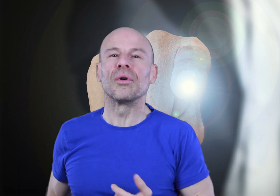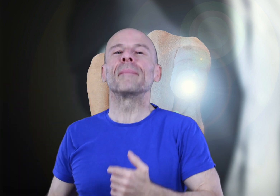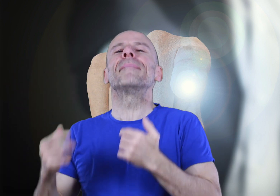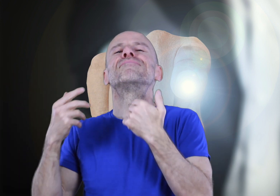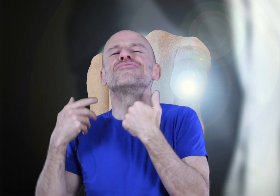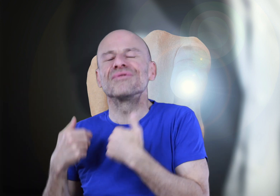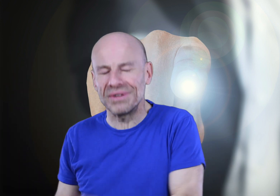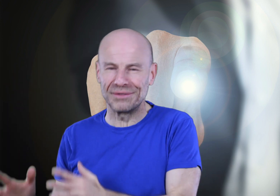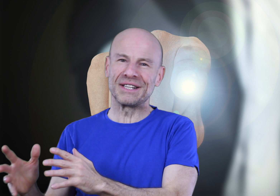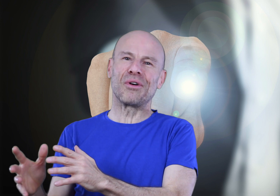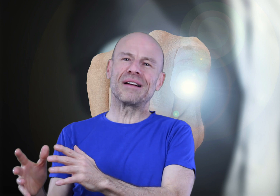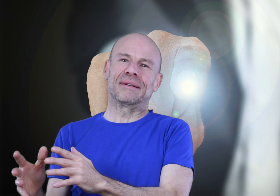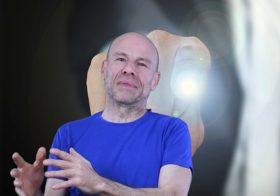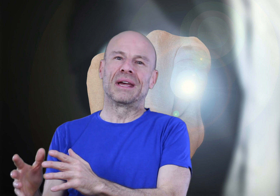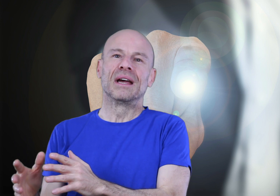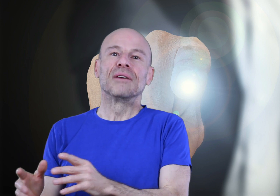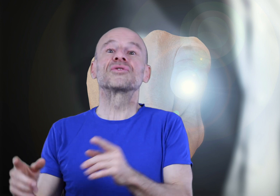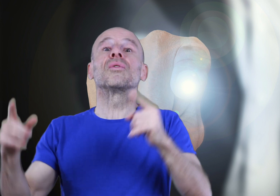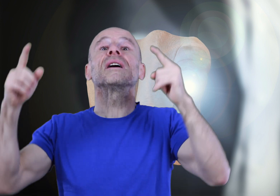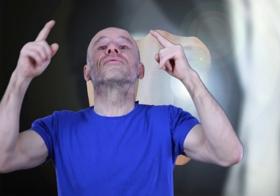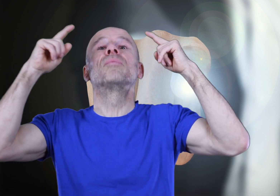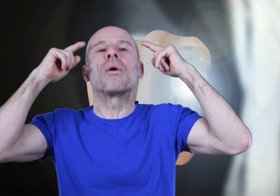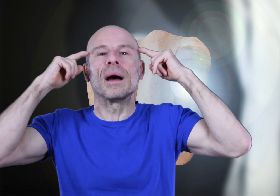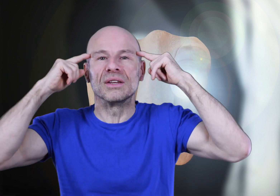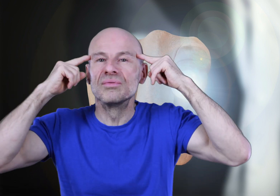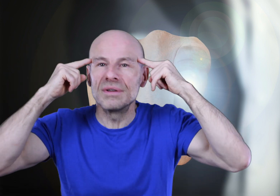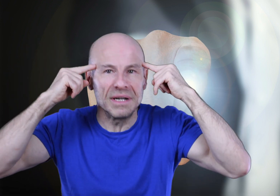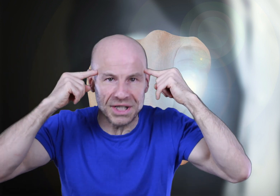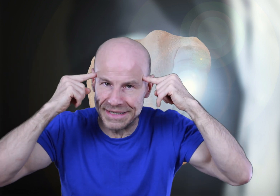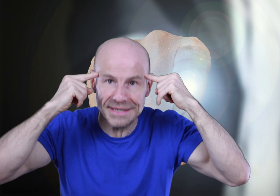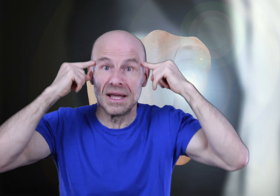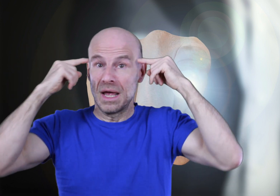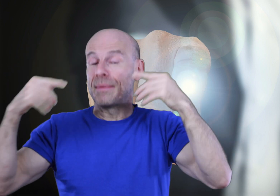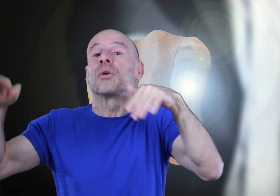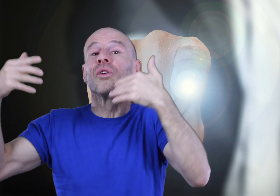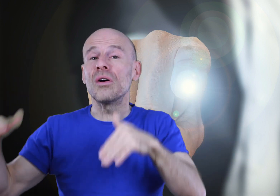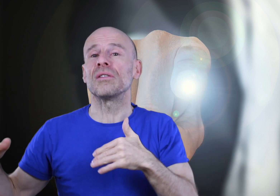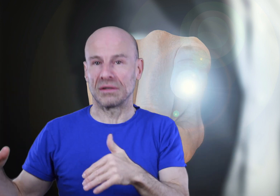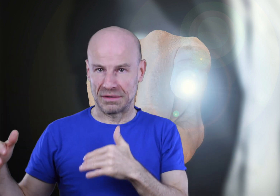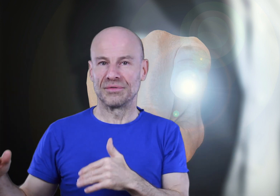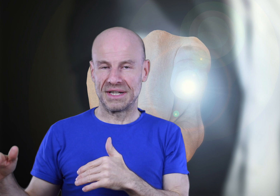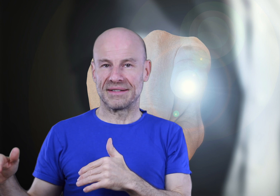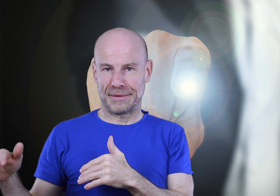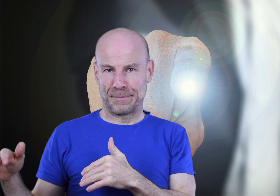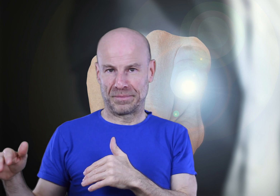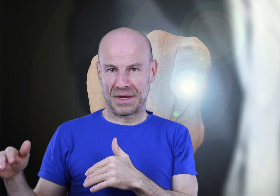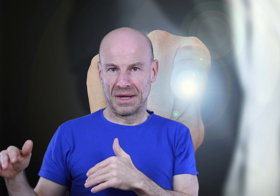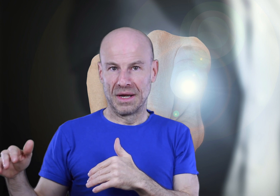qu’un jour vous n’aurez même plus besoin d’écouter ce programme, vous saurez vous programmer tout seul à chaque sieste, et même en dehors de vos sieste!